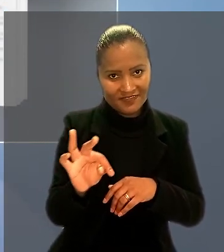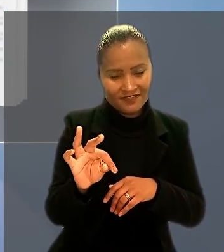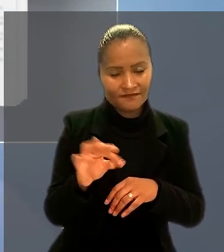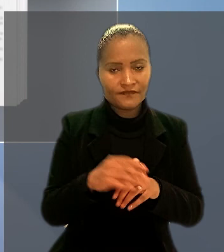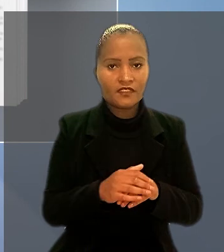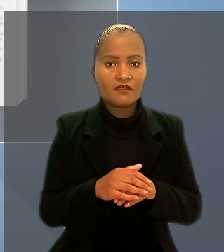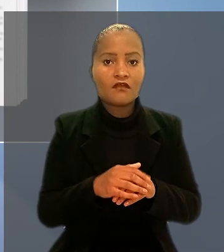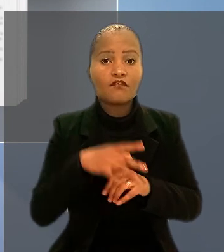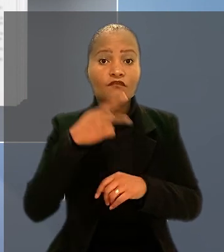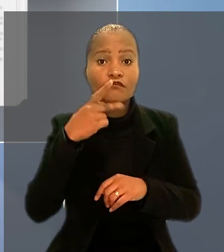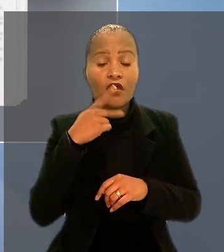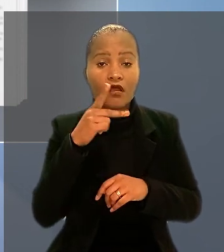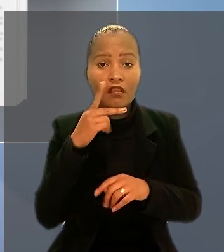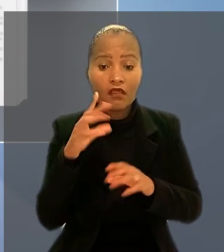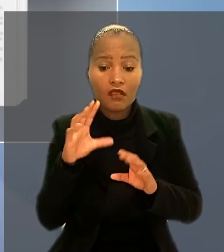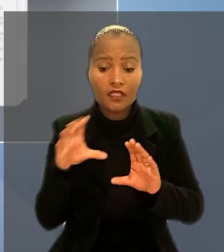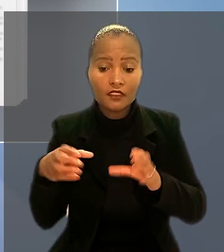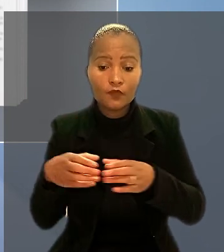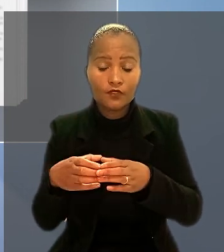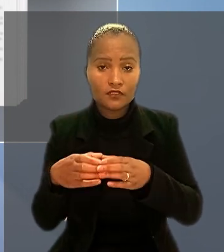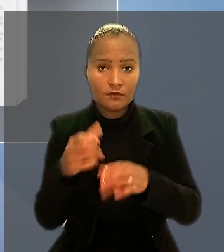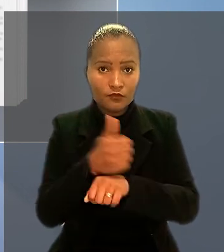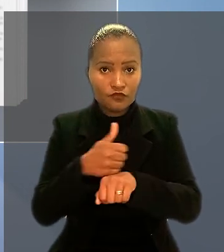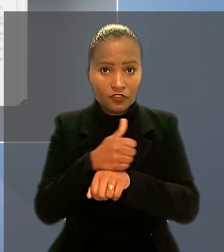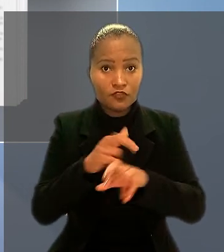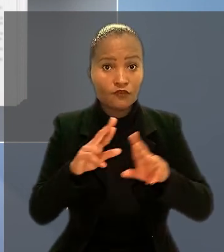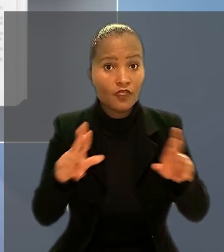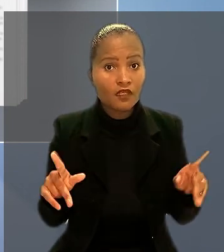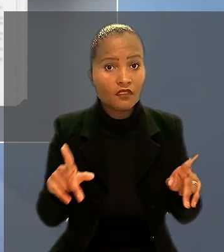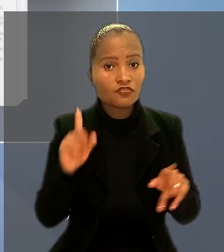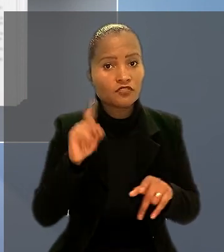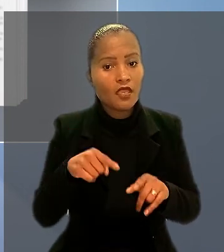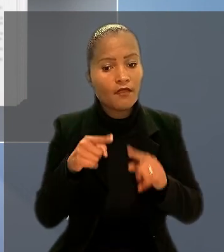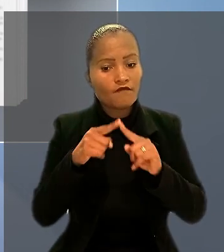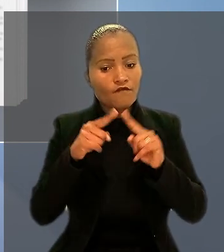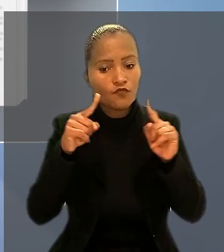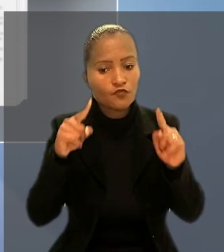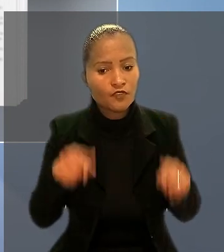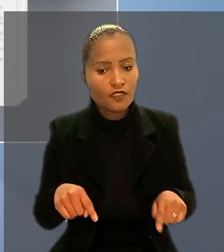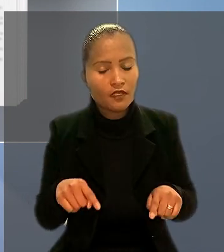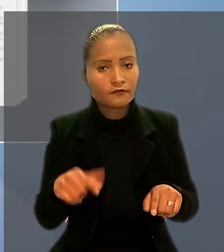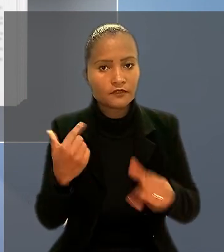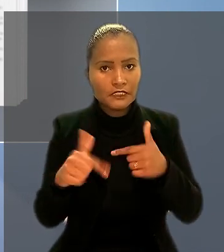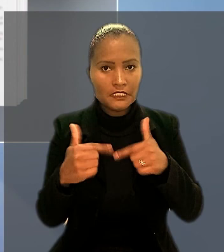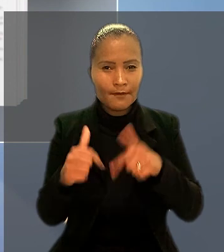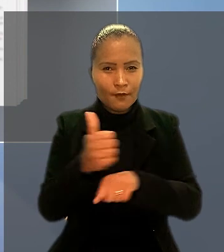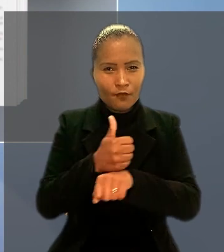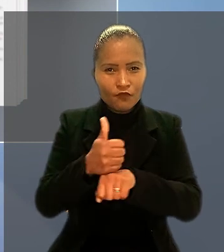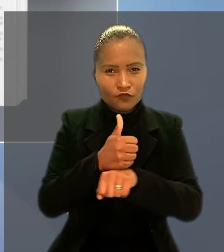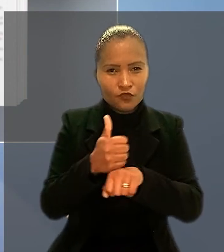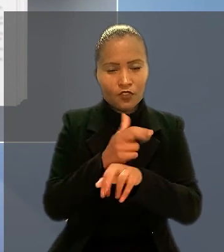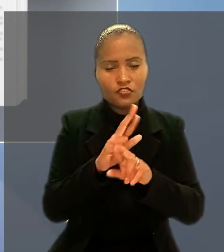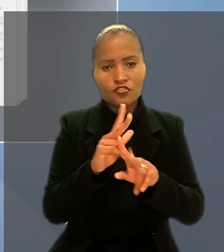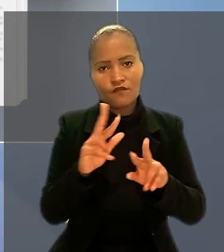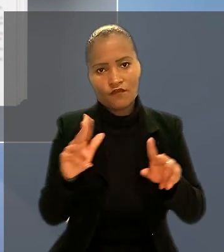diz que a categoria profissional diferenciada é formada por empregados que exercem profissões ou funções diferenciadas